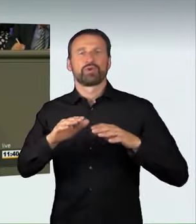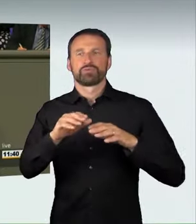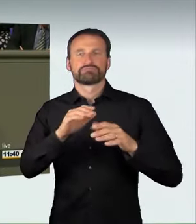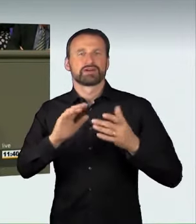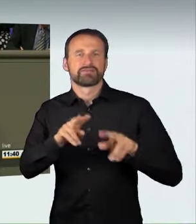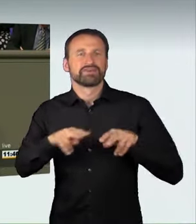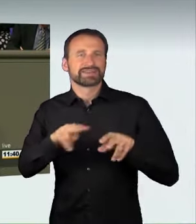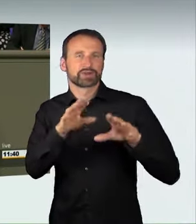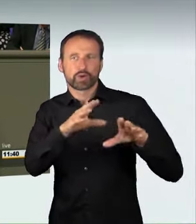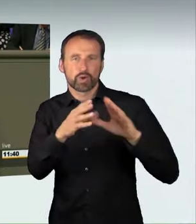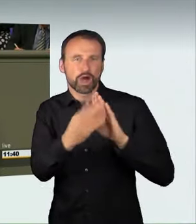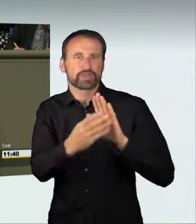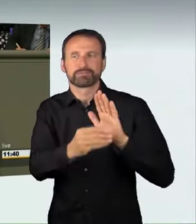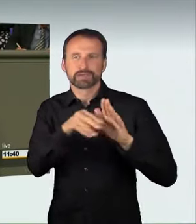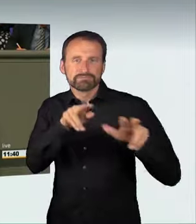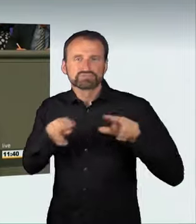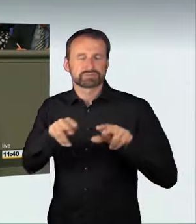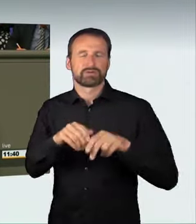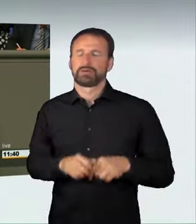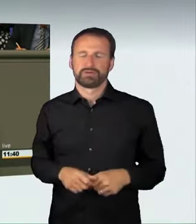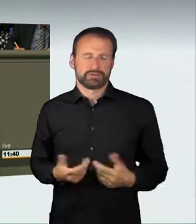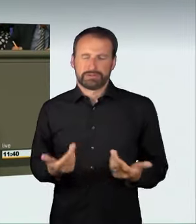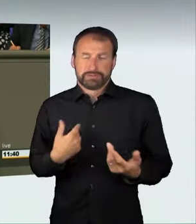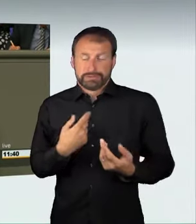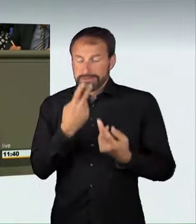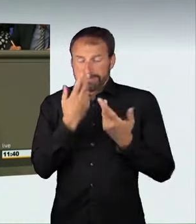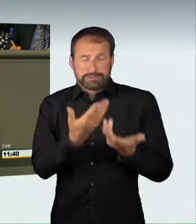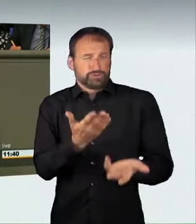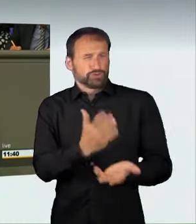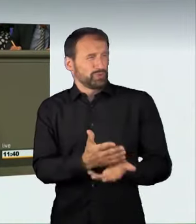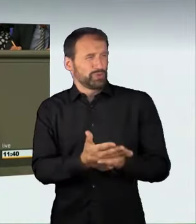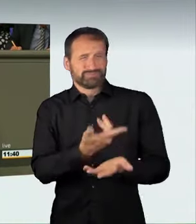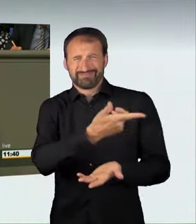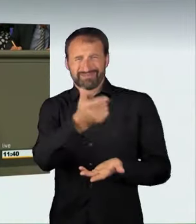Offensichtlich gelten die Bilder und Videos als Trophäen, mit denen man prahlen kann.